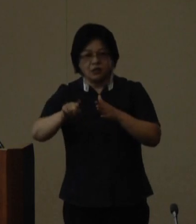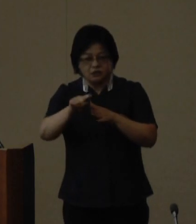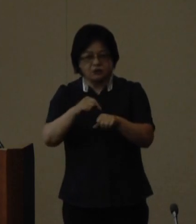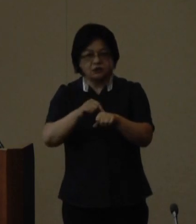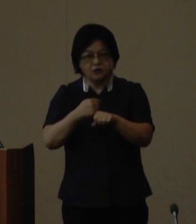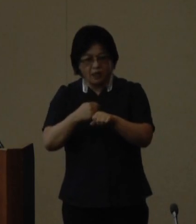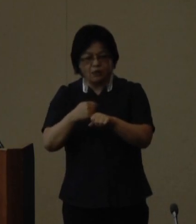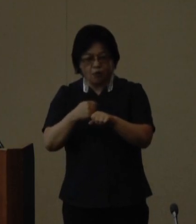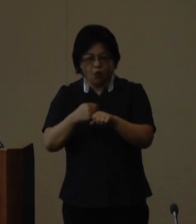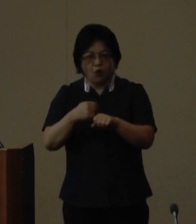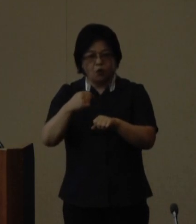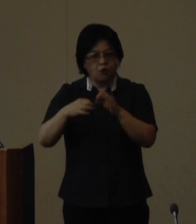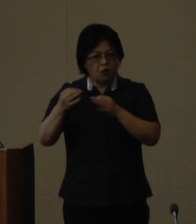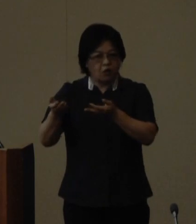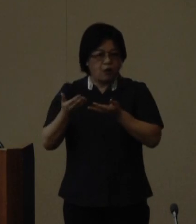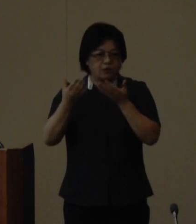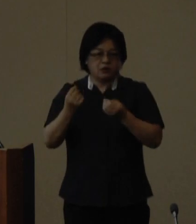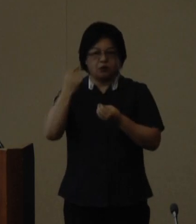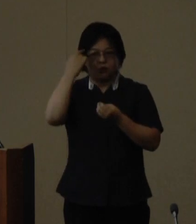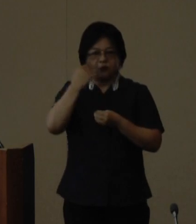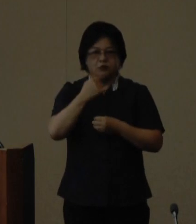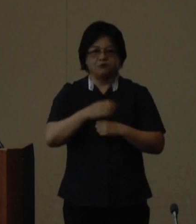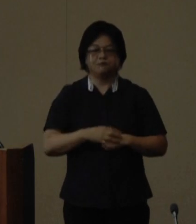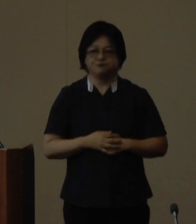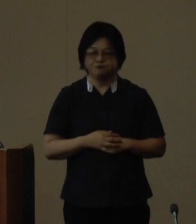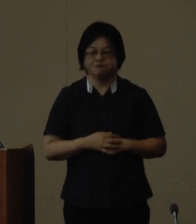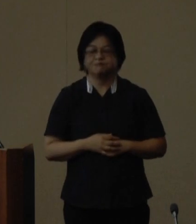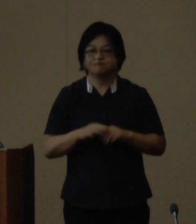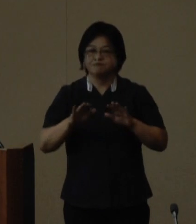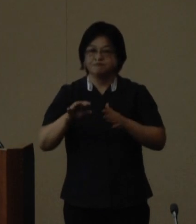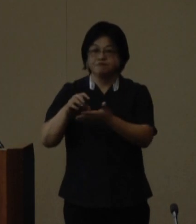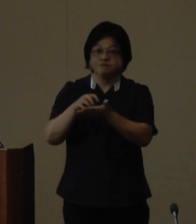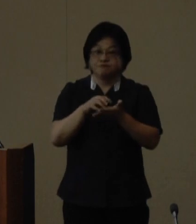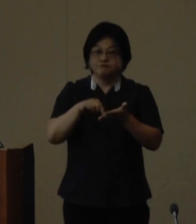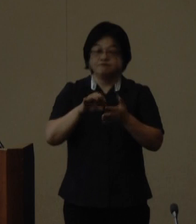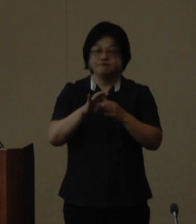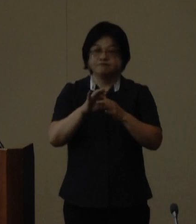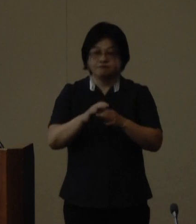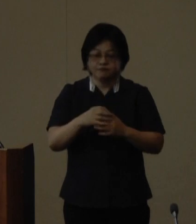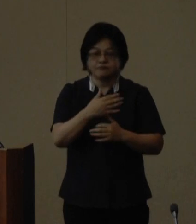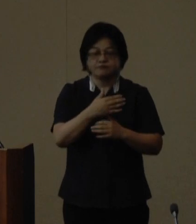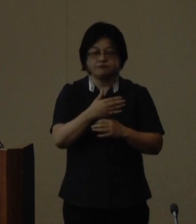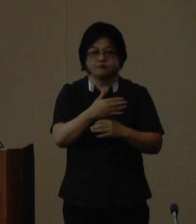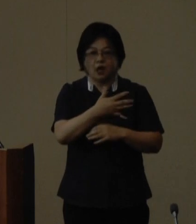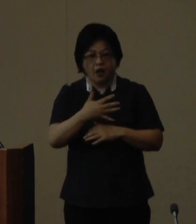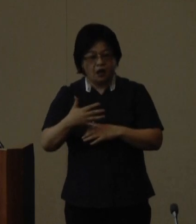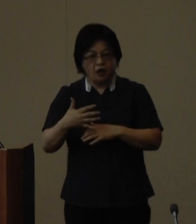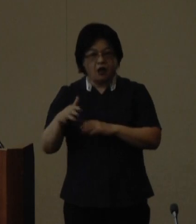いただいたと伺っております 今回の受賞は米国ハワイ州や中国 福建省を